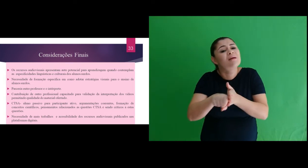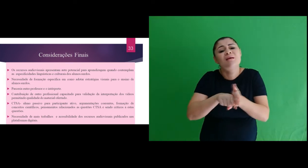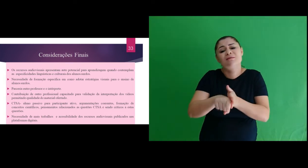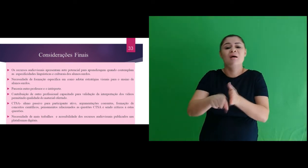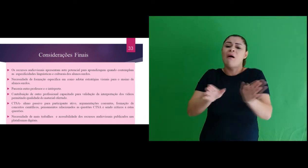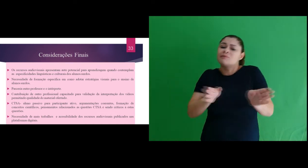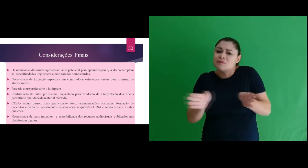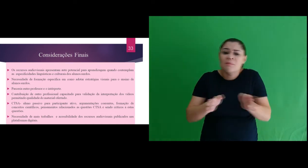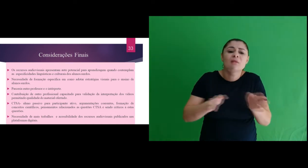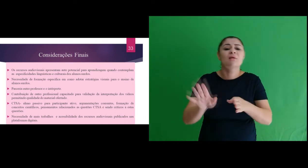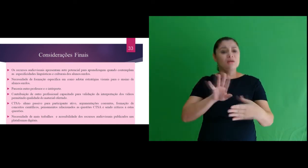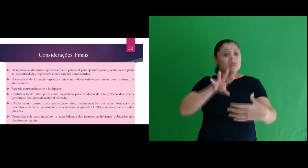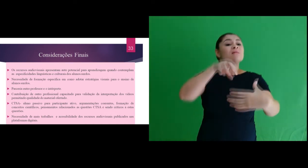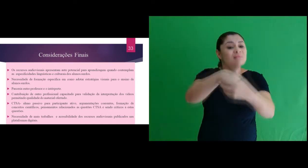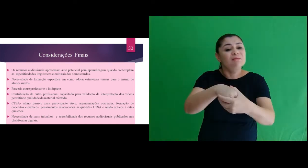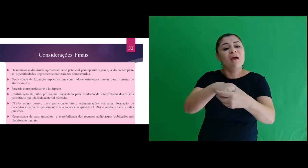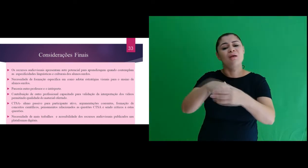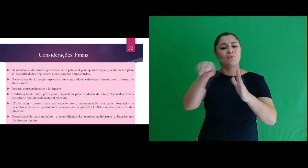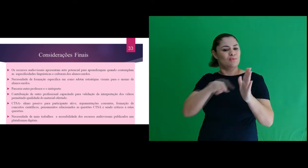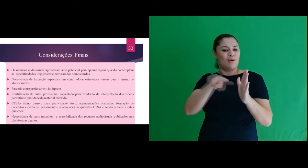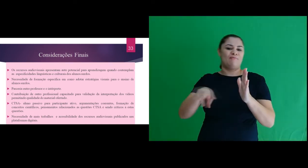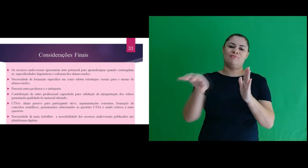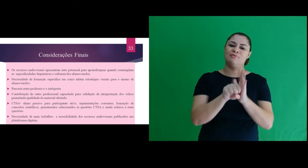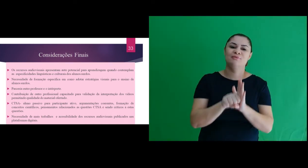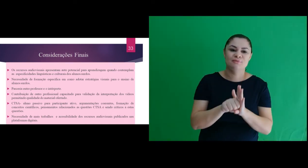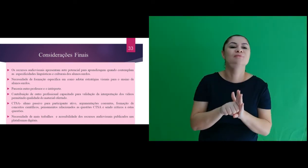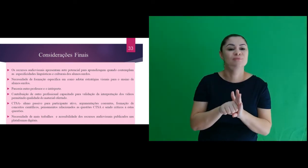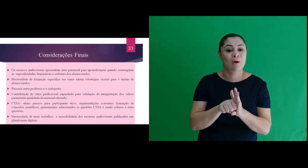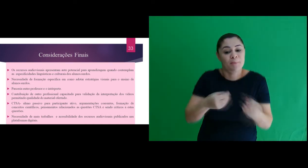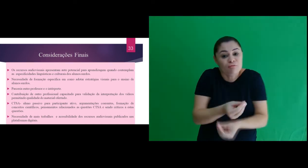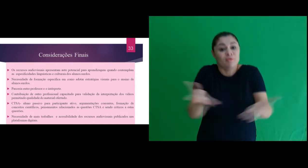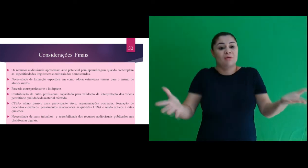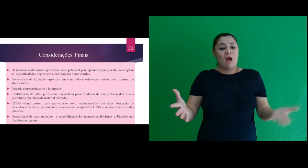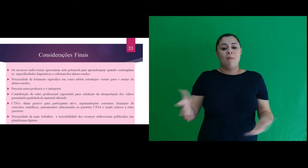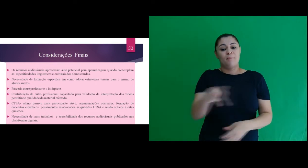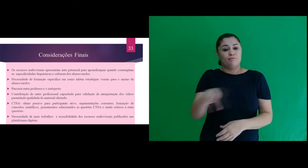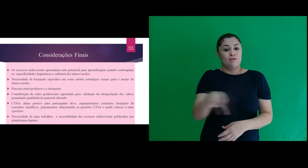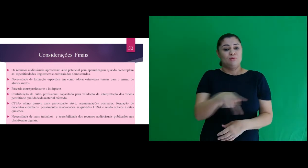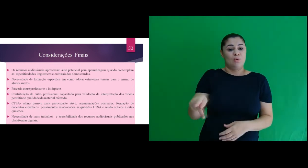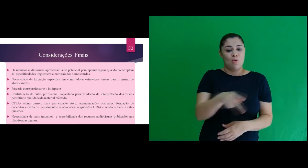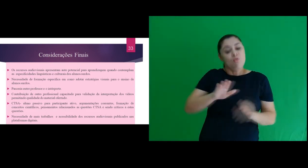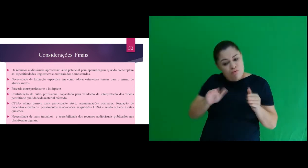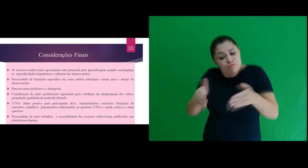mais pesquisas sobre acessibilidade por meio de recursos audiovisuais, disponibilizados aos